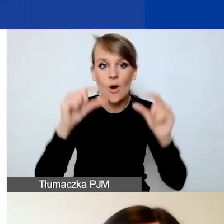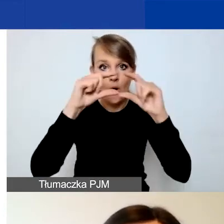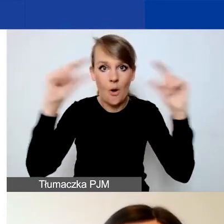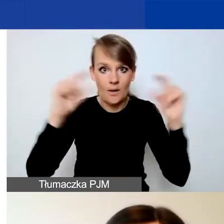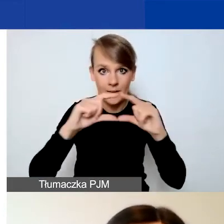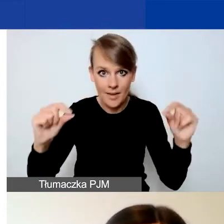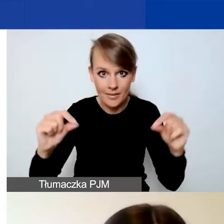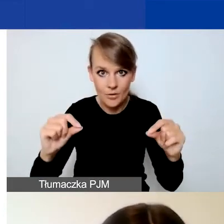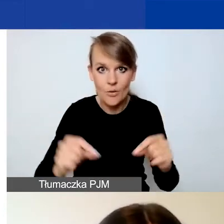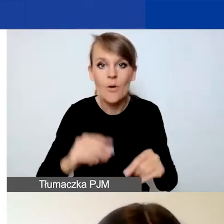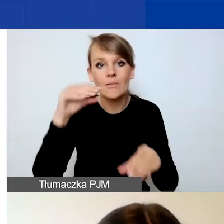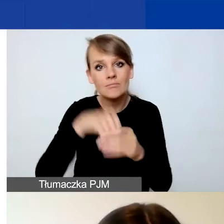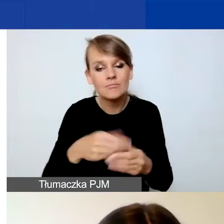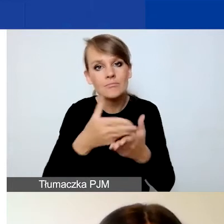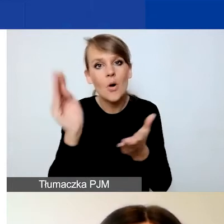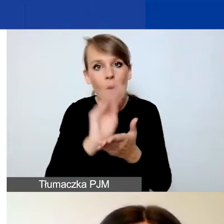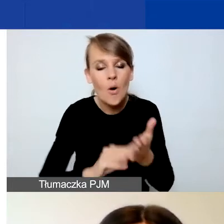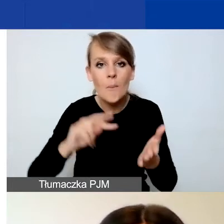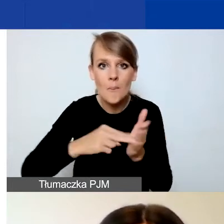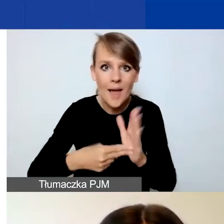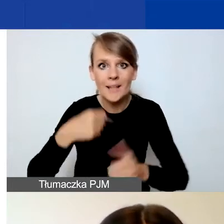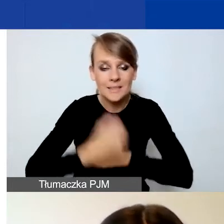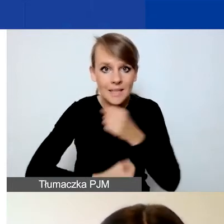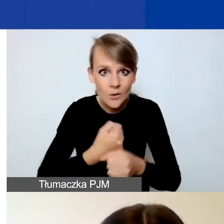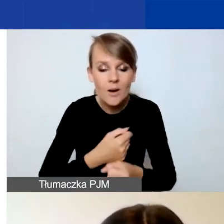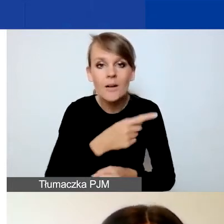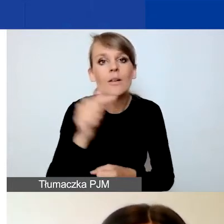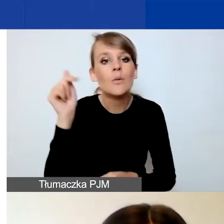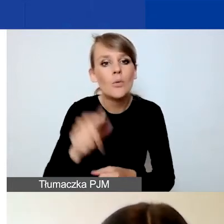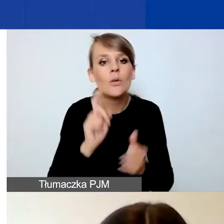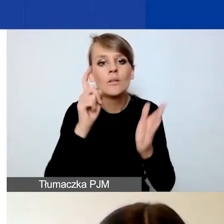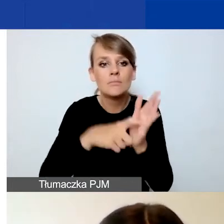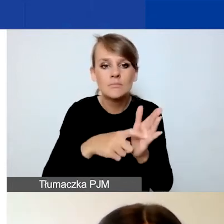w których opisujecie planowane działania, musicie kliknąć na przycisk "Dodaj nową pozycję",